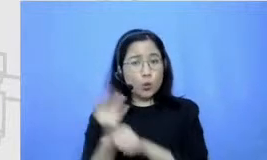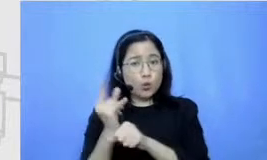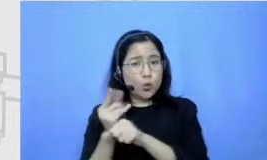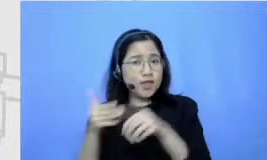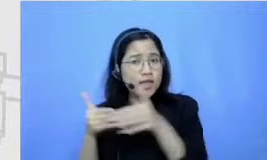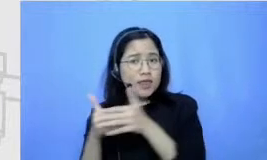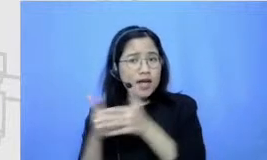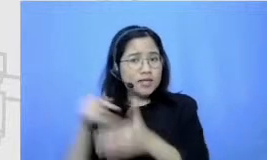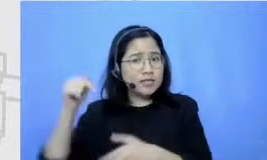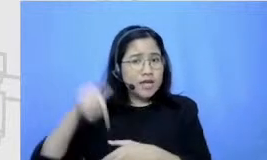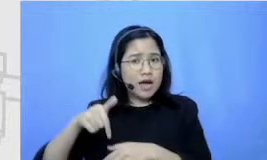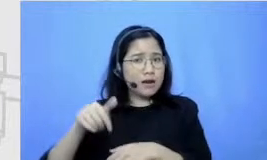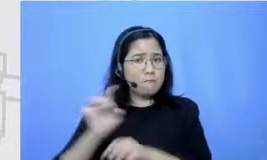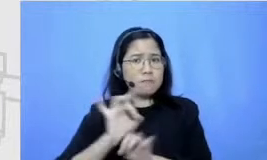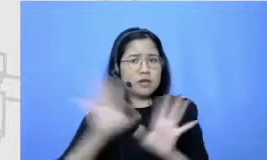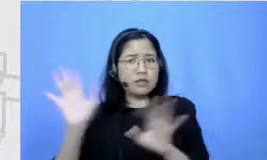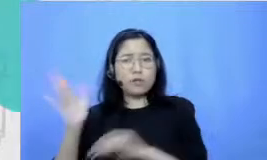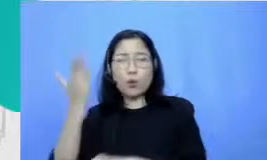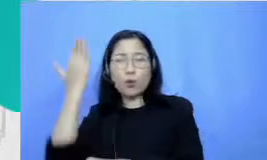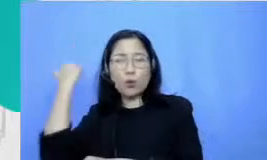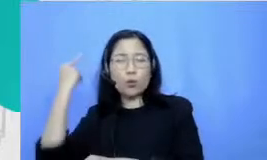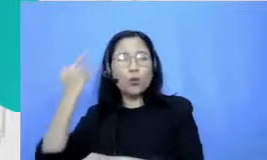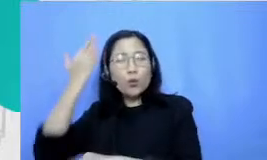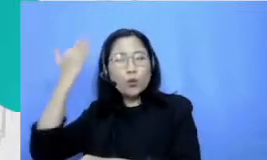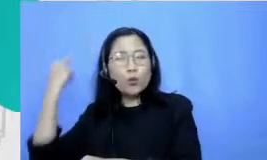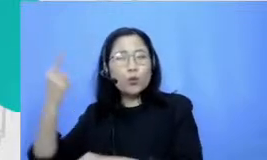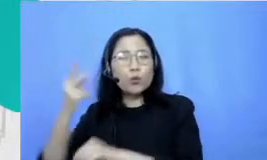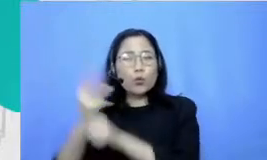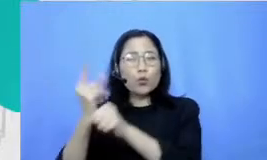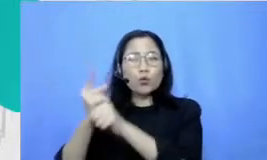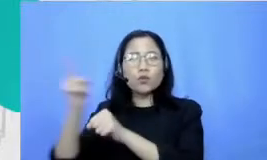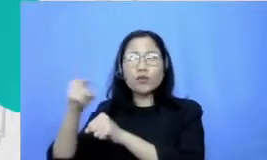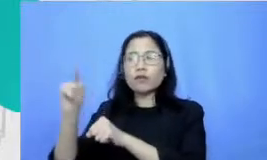dulu gitu kalau dulu buruk jadi satu-sa tunya sumber informasi kalau sekarang ada begitu